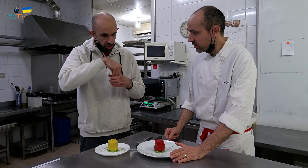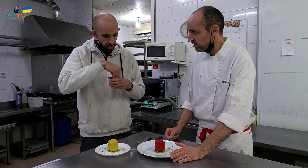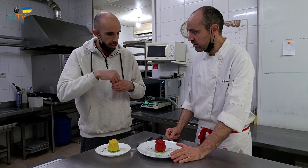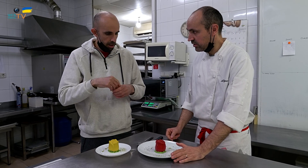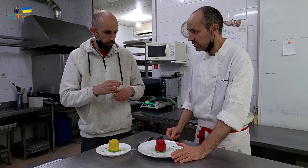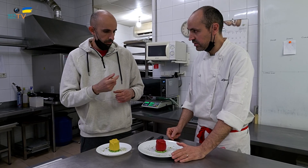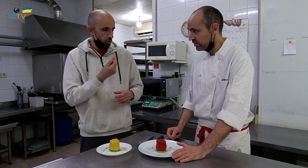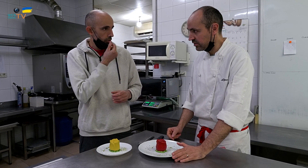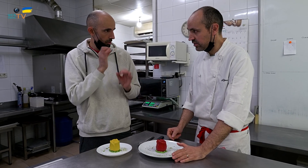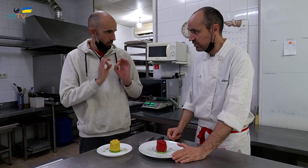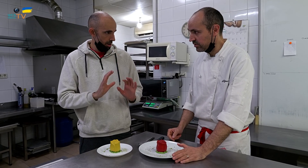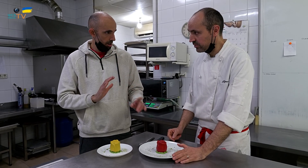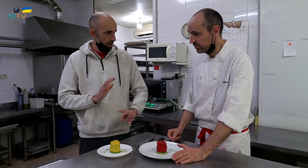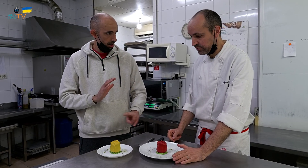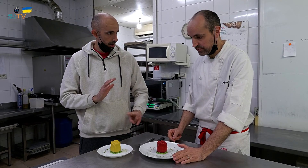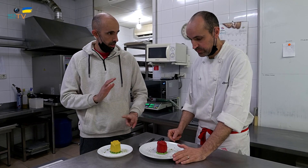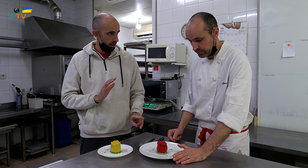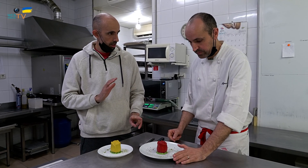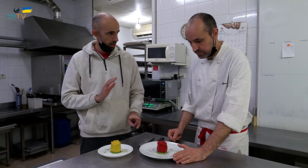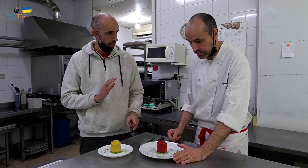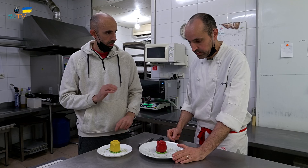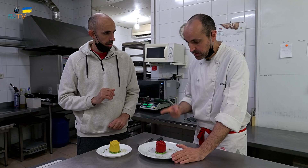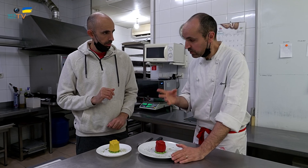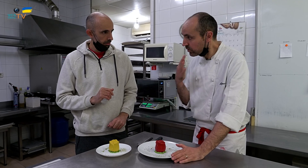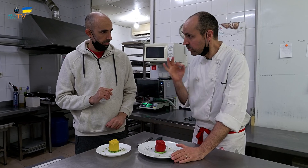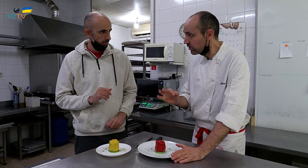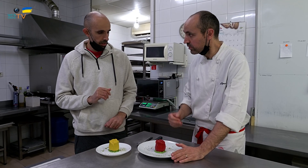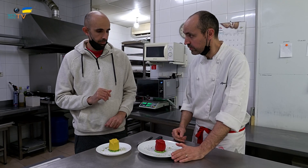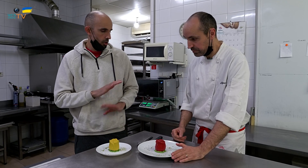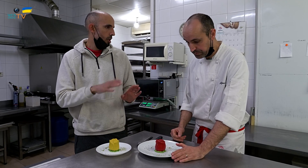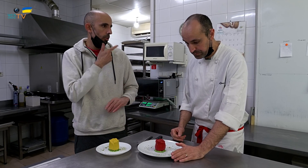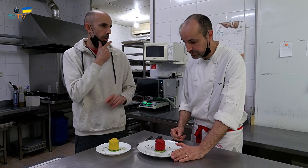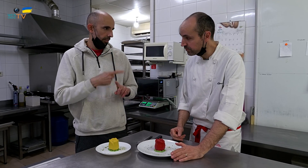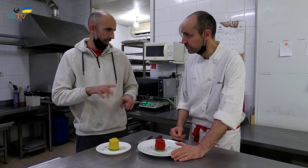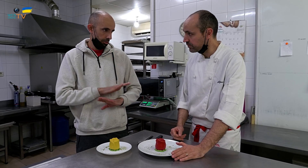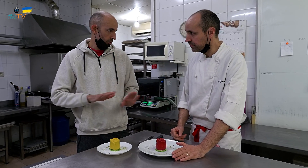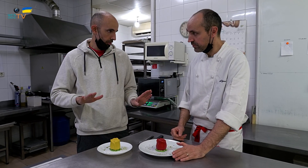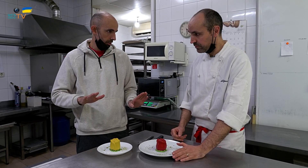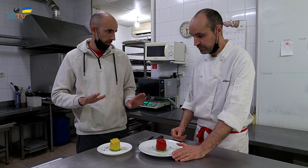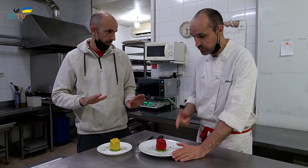¿Pero saben igual por dentro? Saben igual, sí. -Solamente son de color diferente.